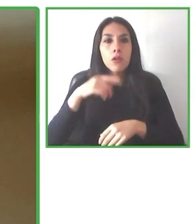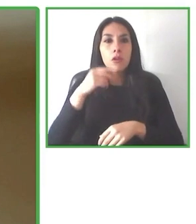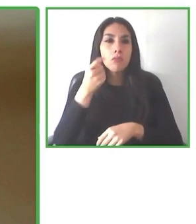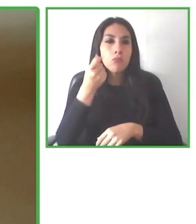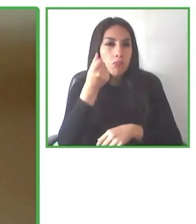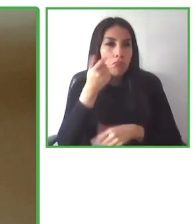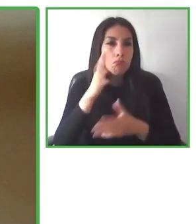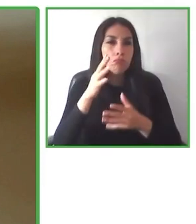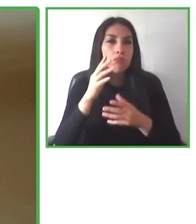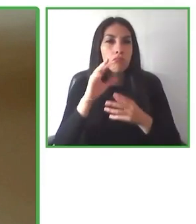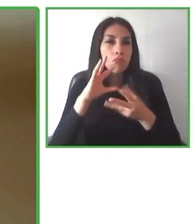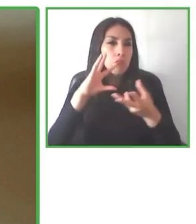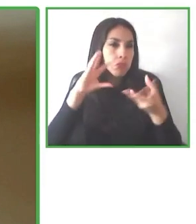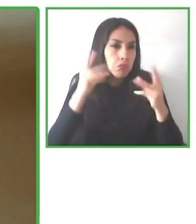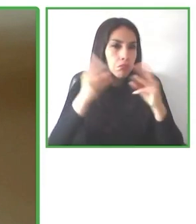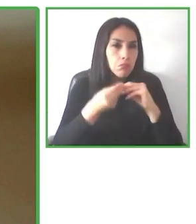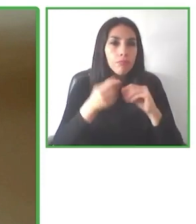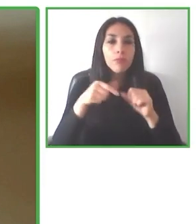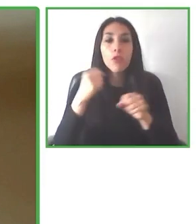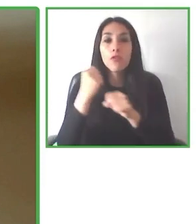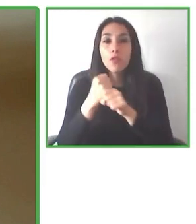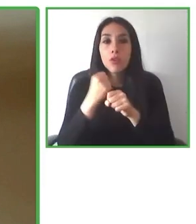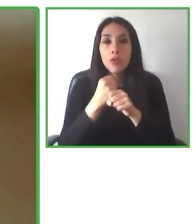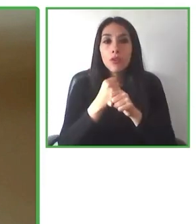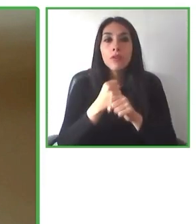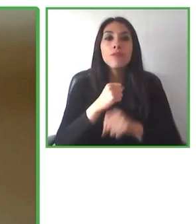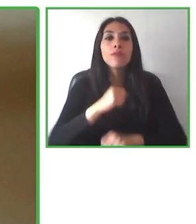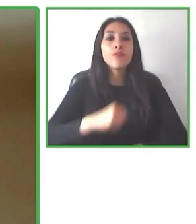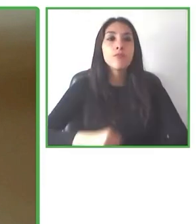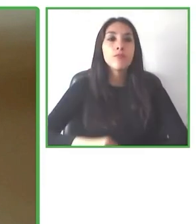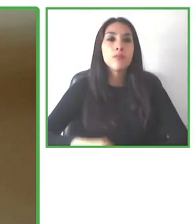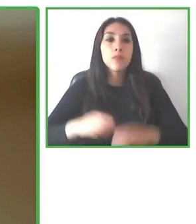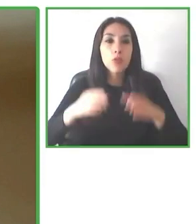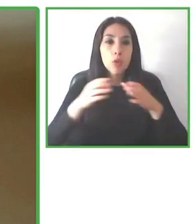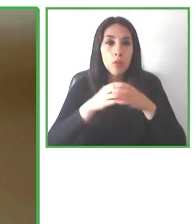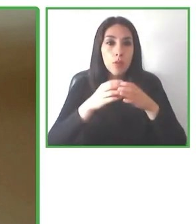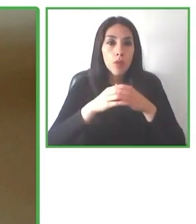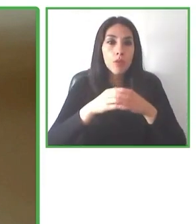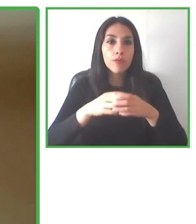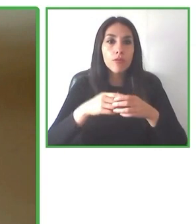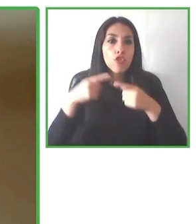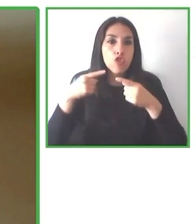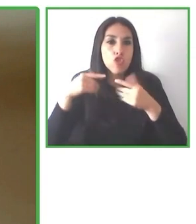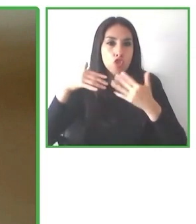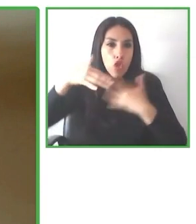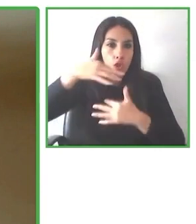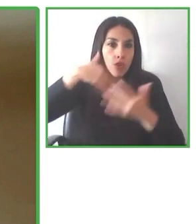También os animo a que el canal Accessibilitas es un canal, un portal web que